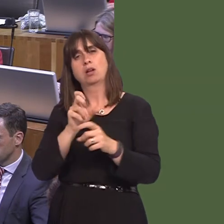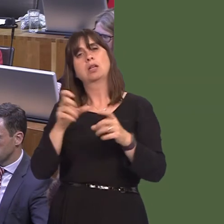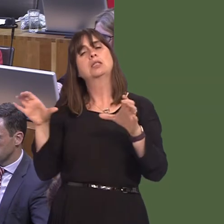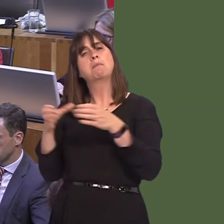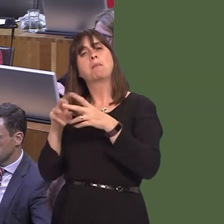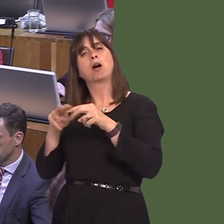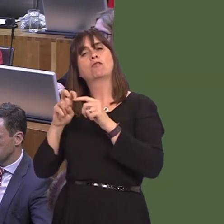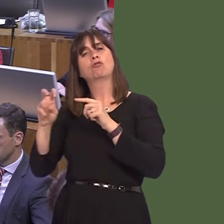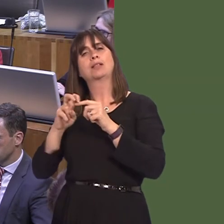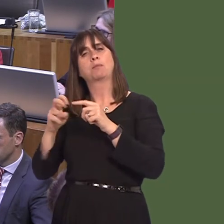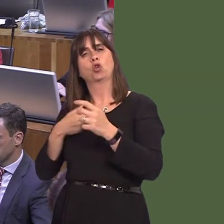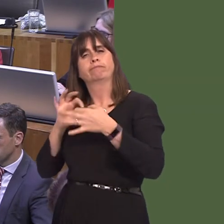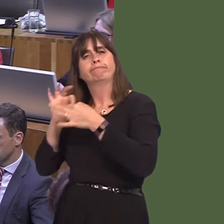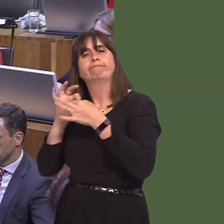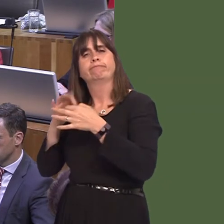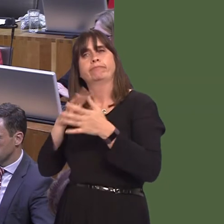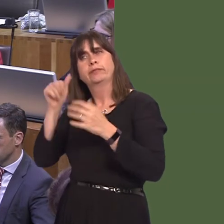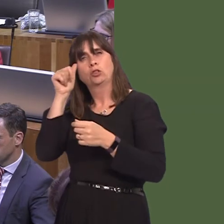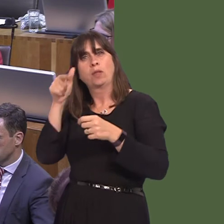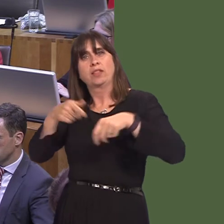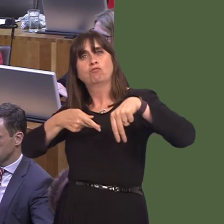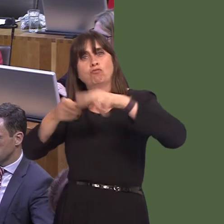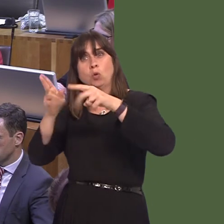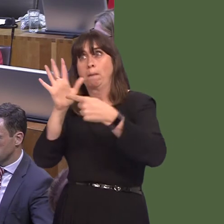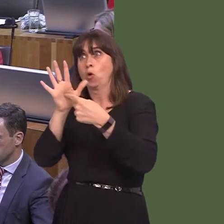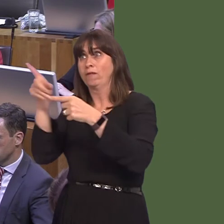how roads that seem peripheral to them are in fact important to us, and to the communities